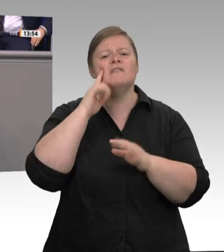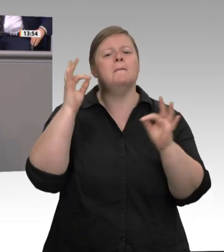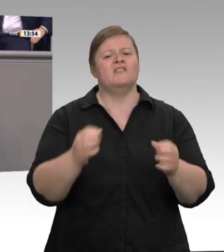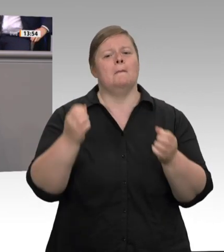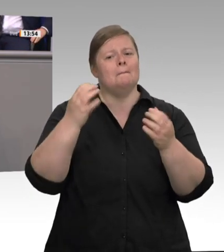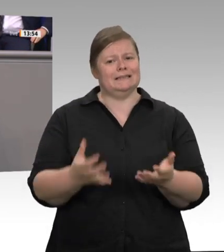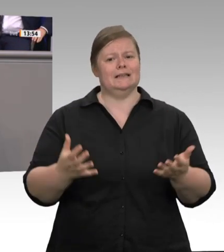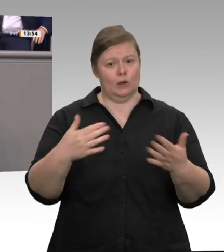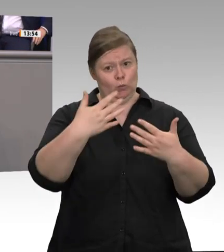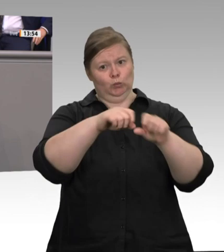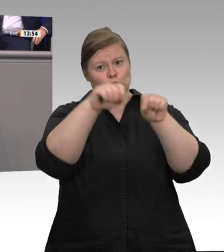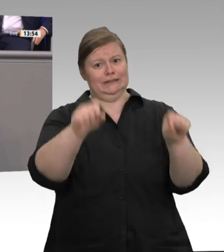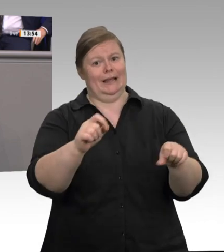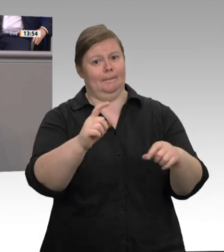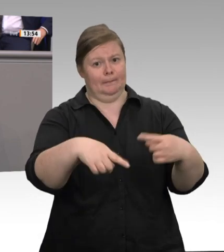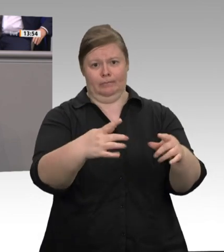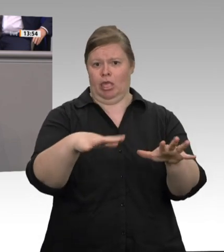Nordrhein-Westfalen.